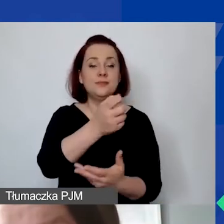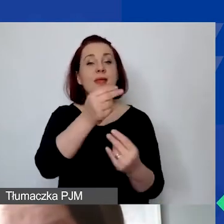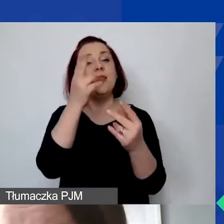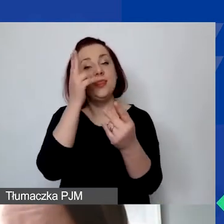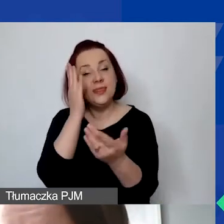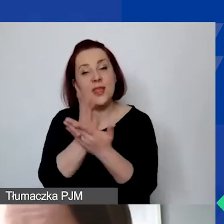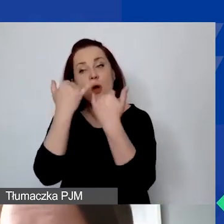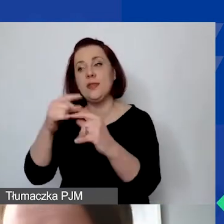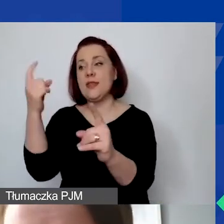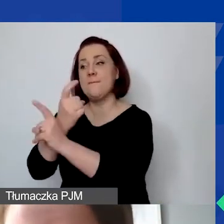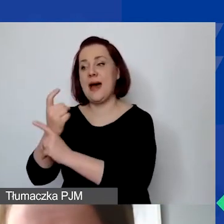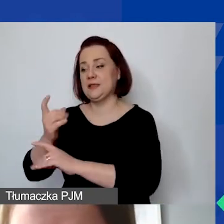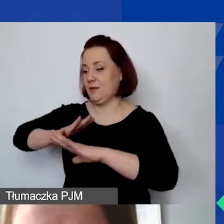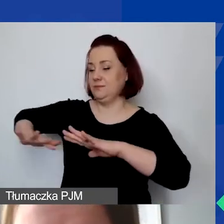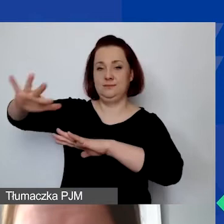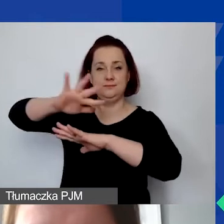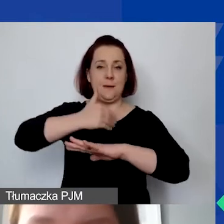ale mogą to być również partnerzy określeni w Polsce.